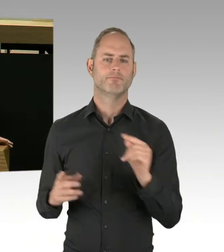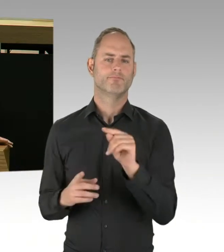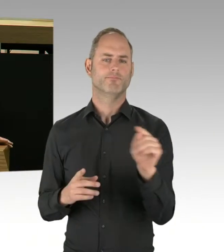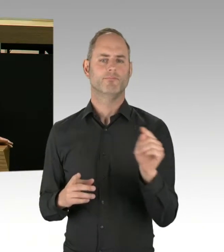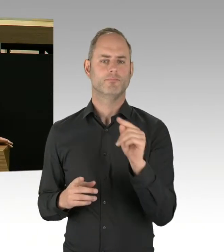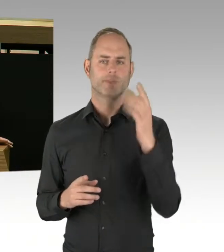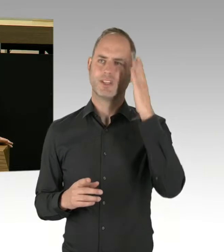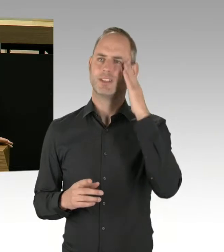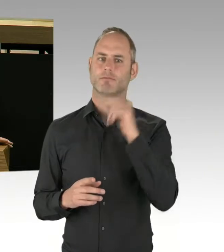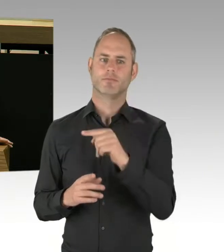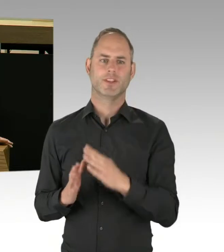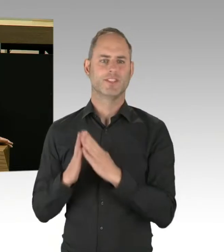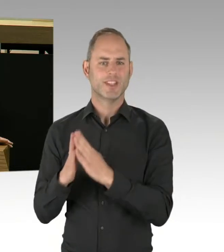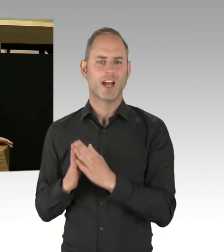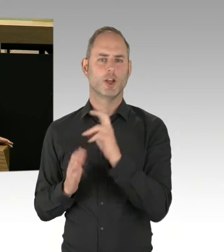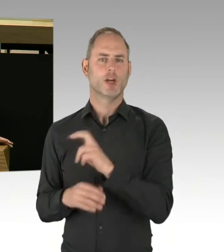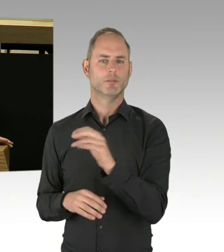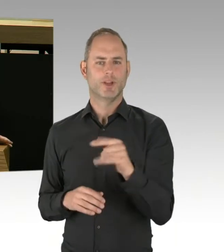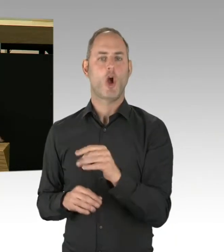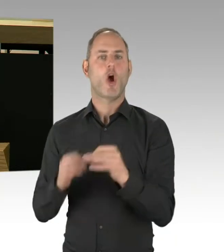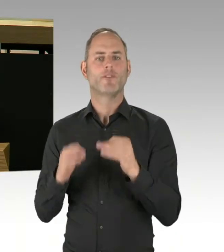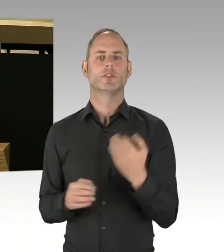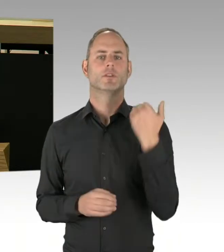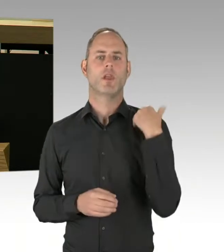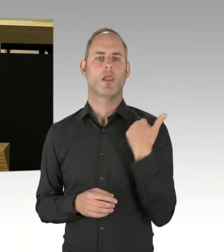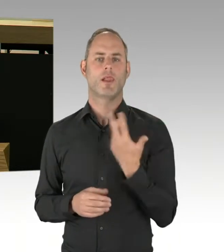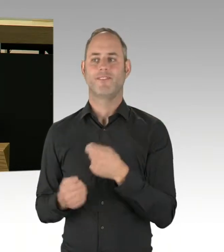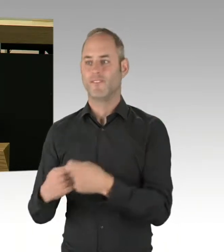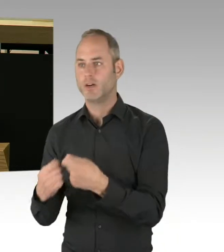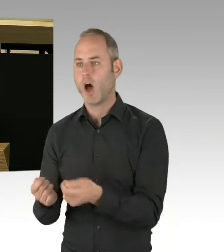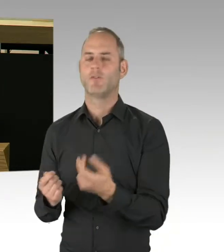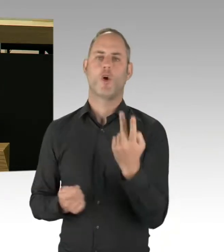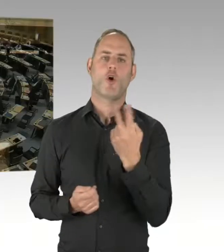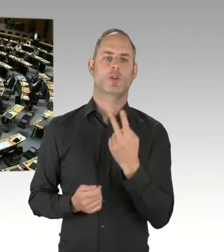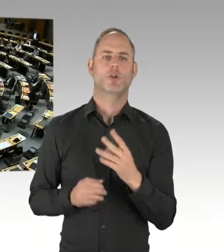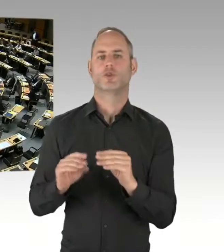an Drogen in dem Görlitzer Park kommen?